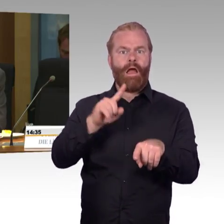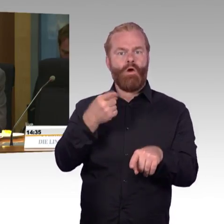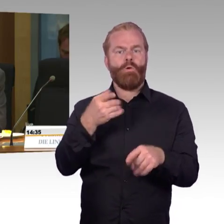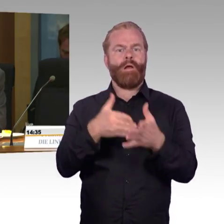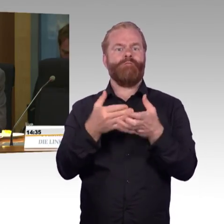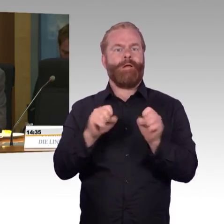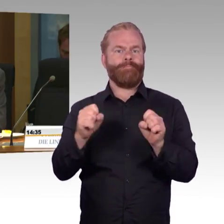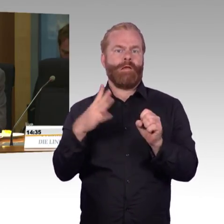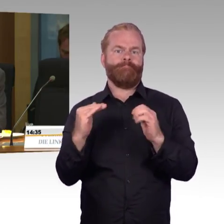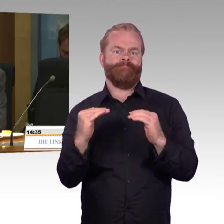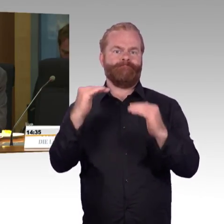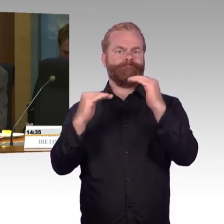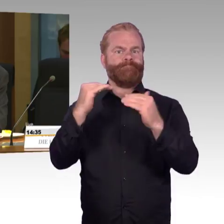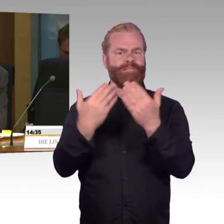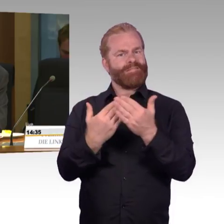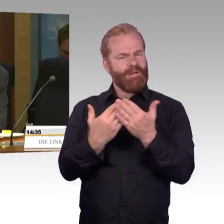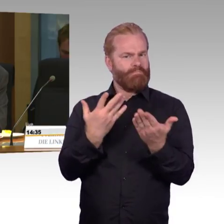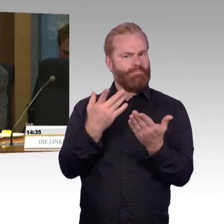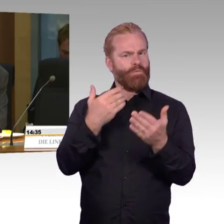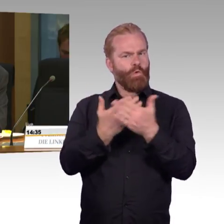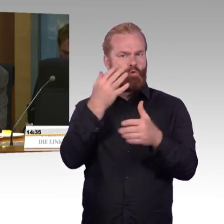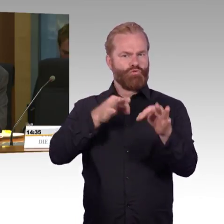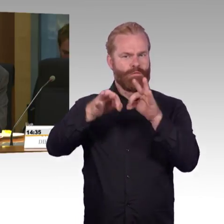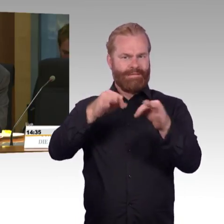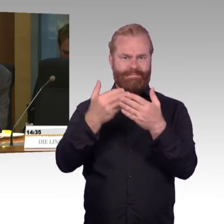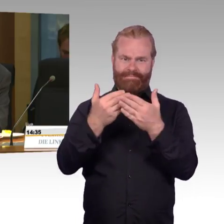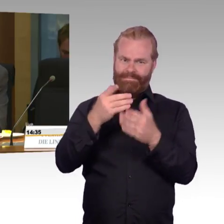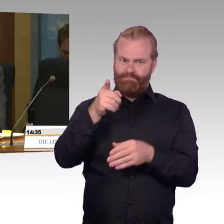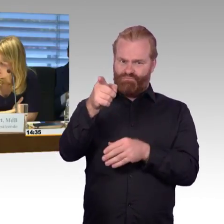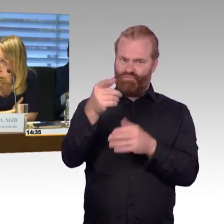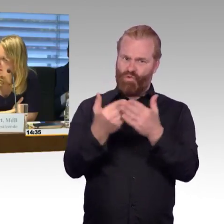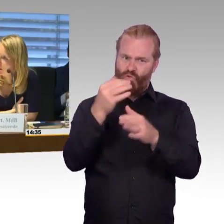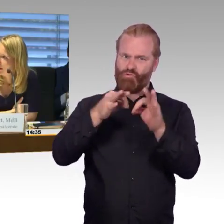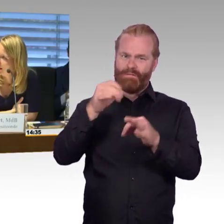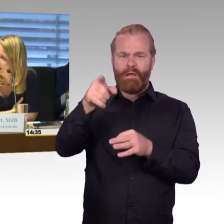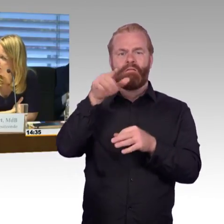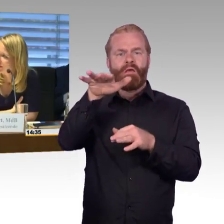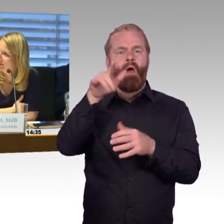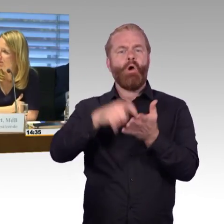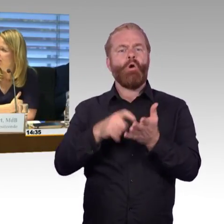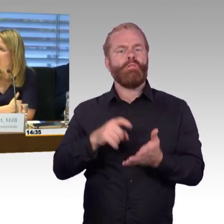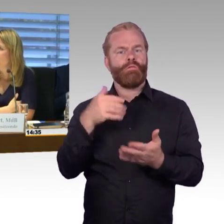und unkomfortableren Züge? Vielen Dank. (Rednerwechsel) Vielen Dank, und der Kollege Gastel bitte.